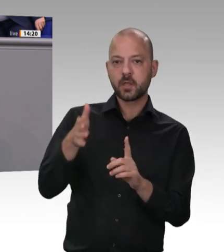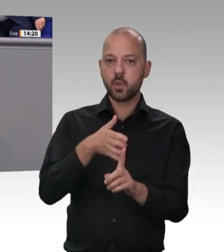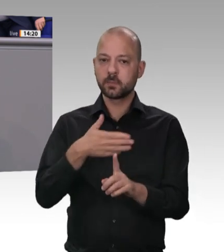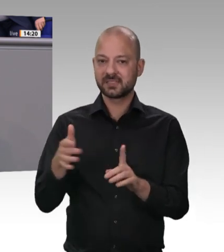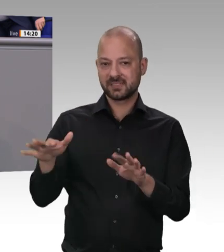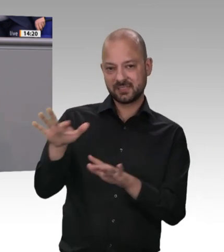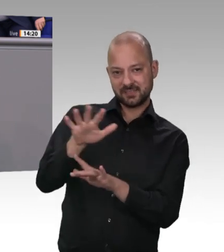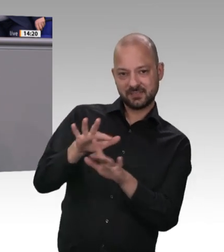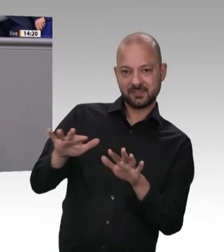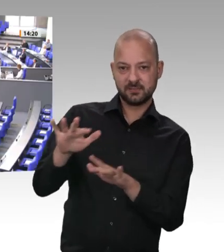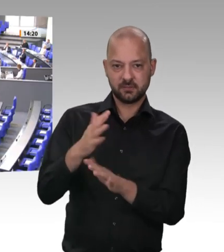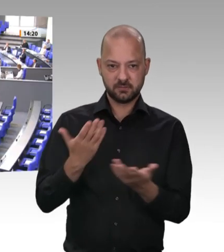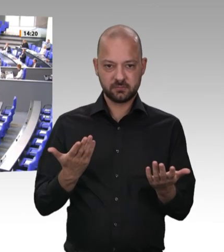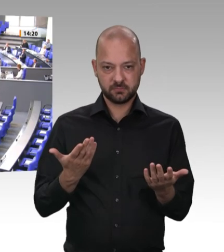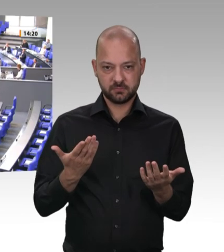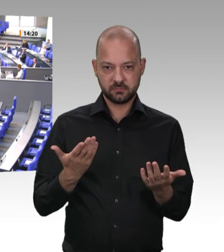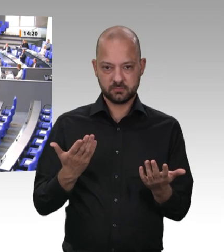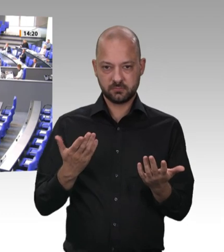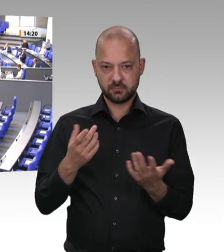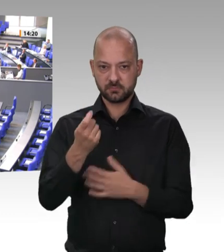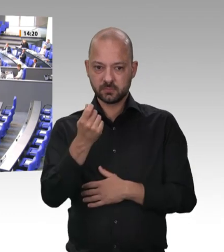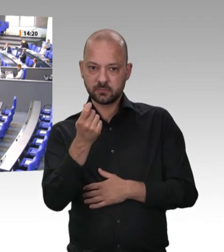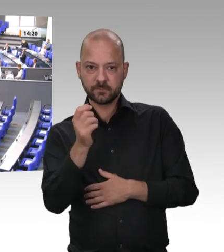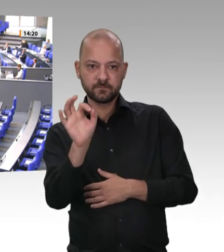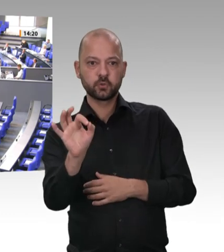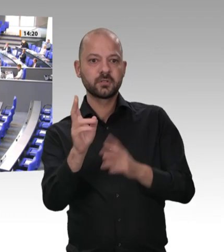das haben wir doch hier im Parlament gelernt. Da sollten Sie sich mal ganz